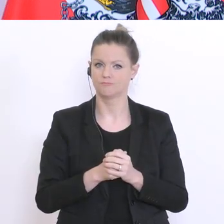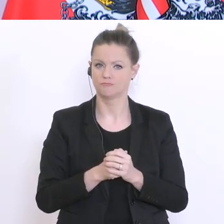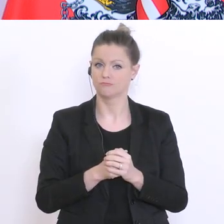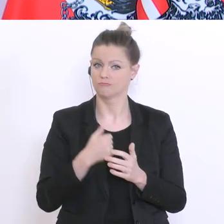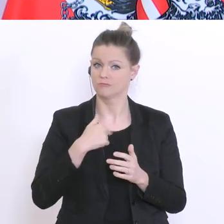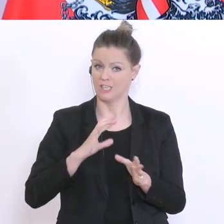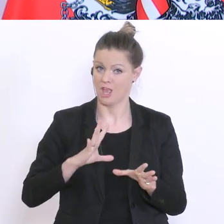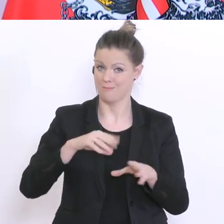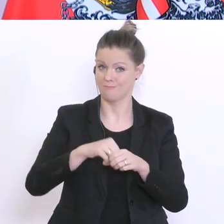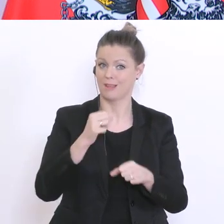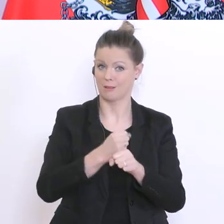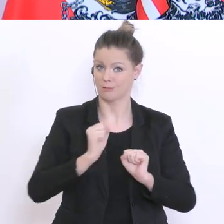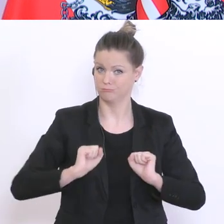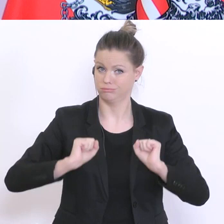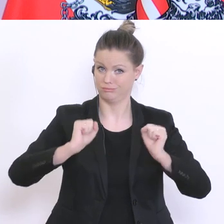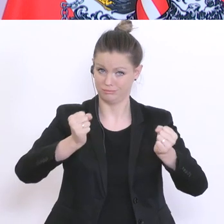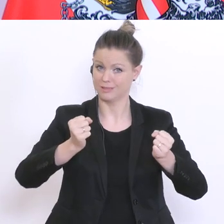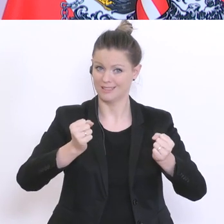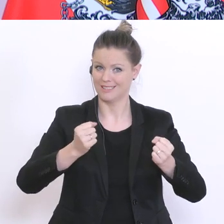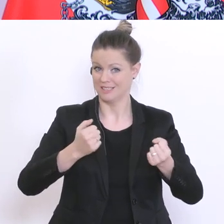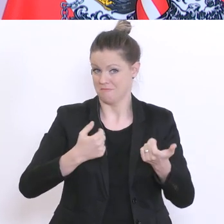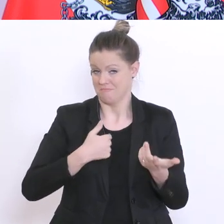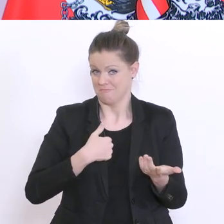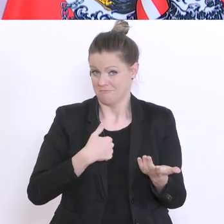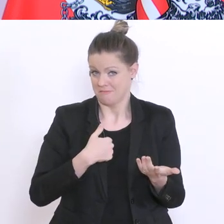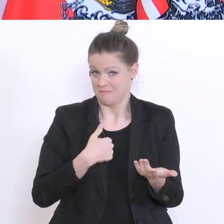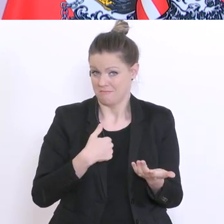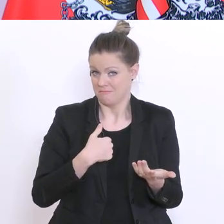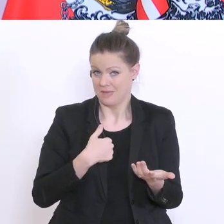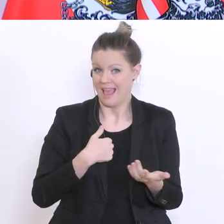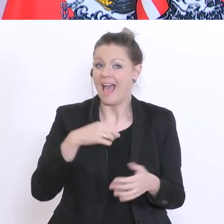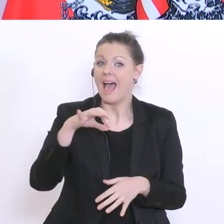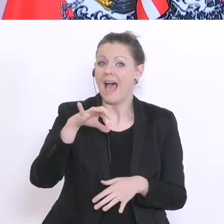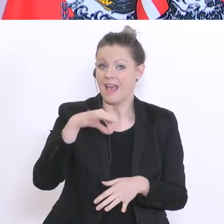bin nicht der einzige Vater dieser Idee, aber es ist eine, glaube ich, notwendige Idee,